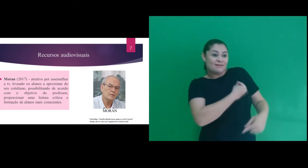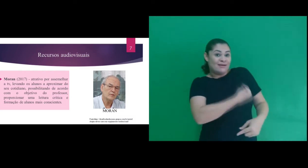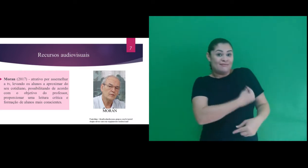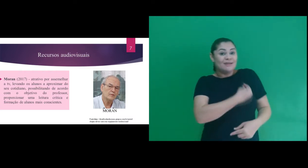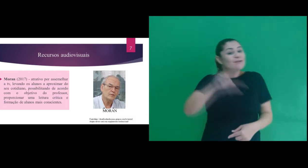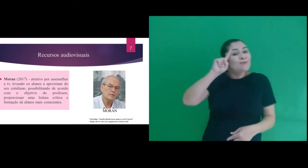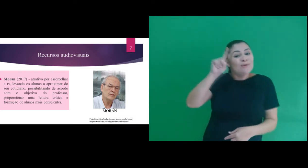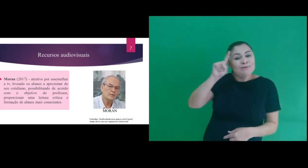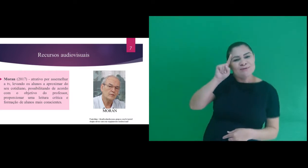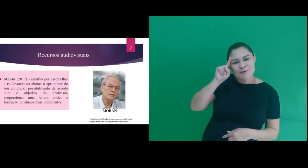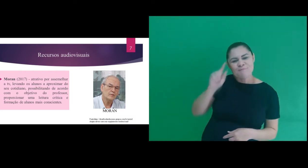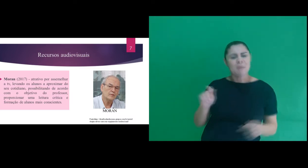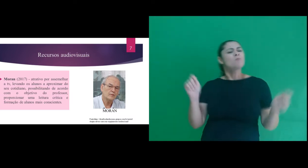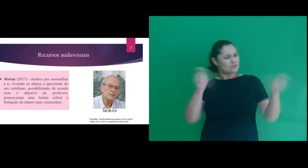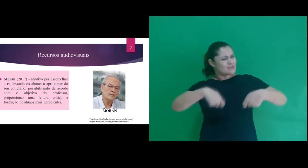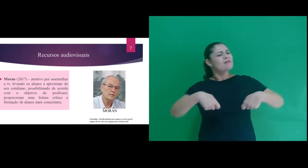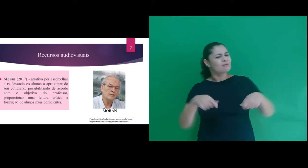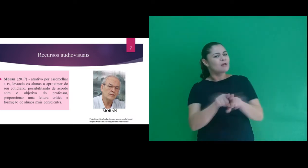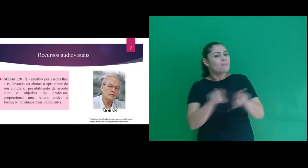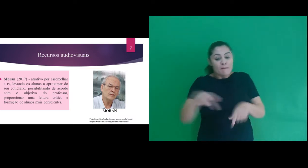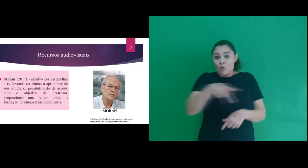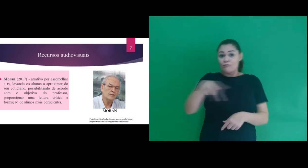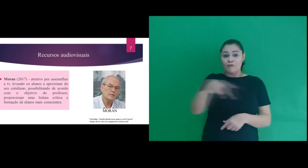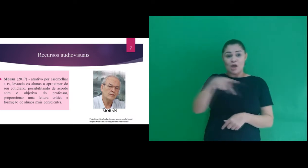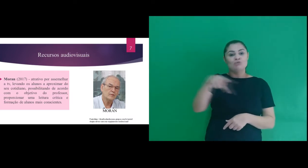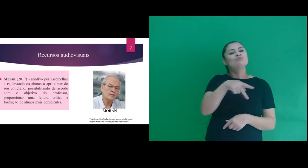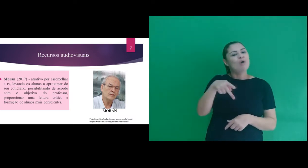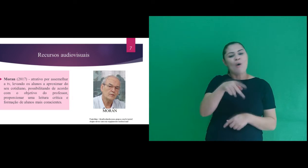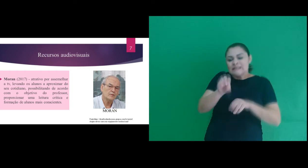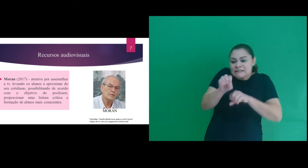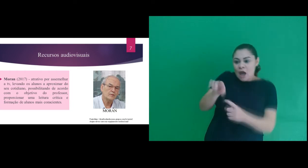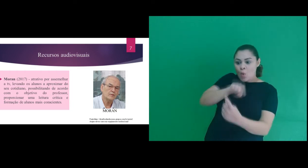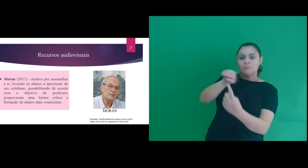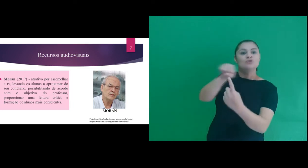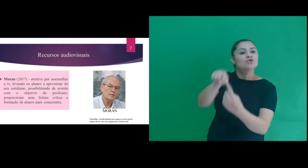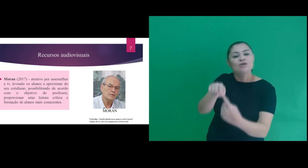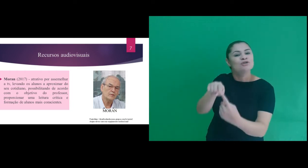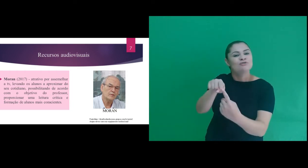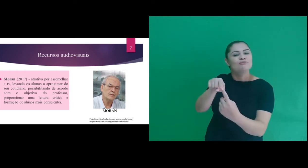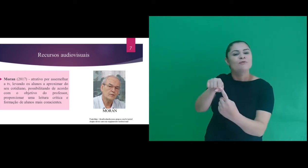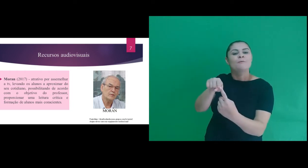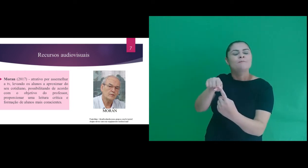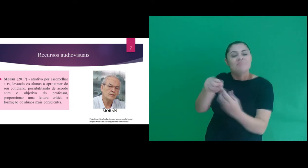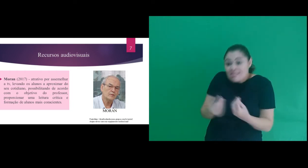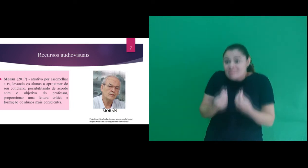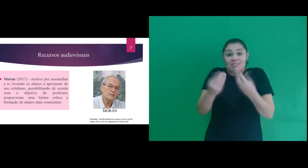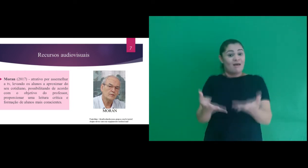levando-os a aproximar do seu cotidiano, possibilitando de acordo com o objetivo do